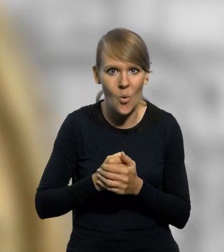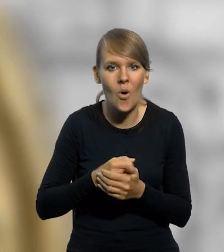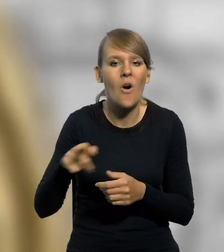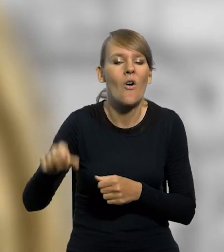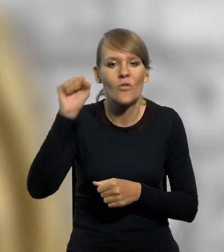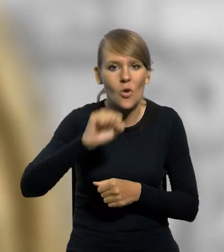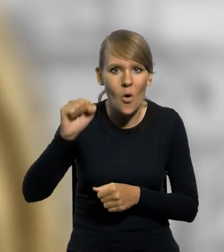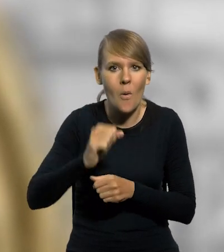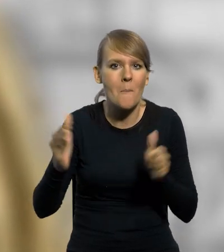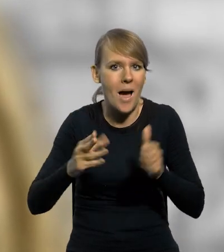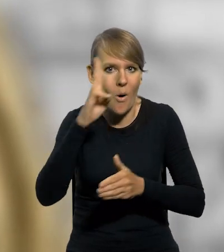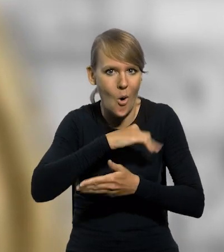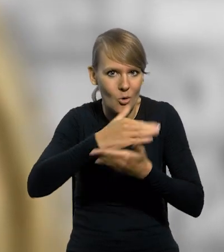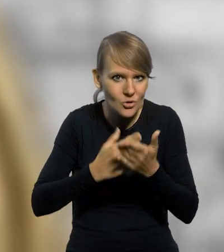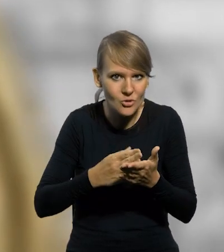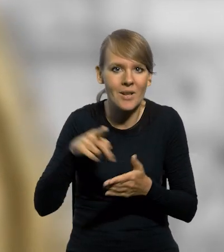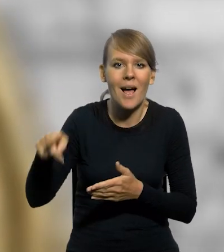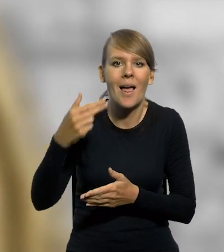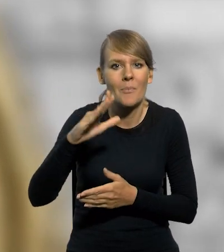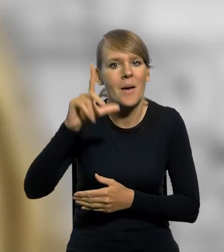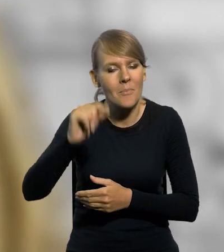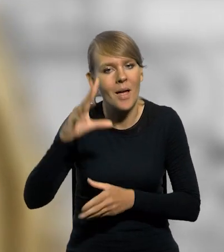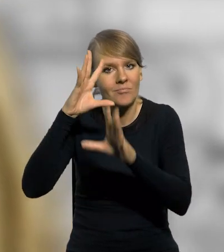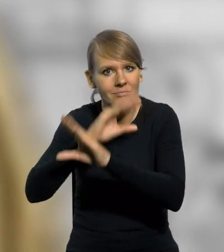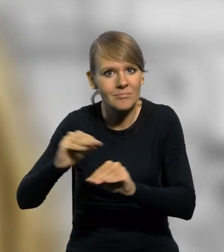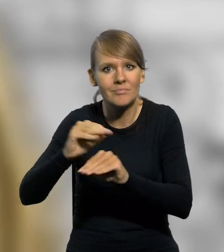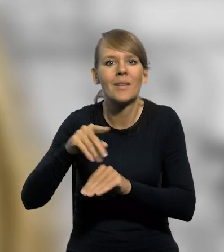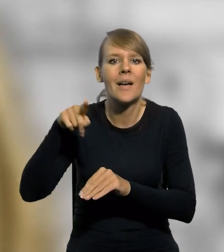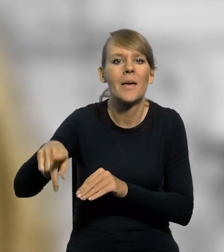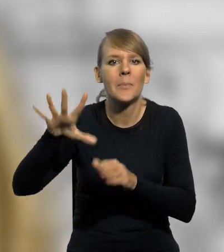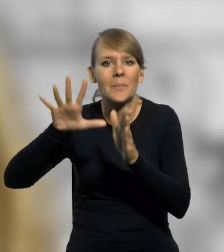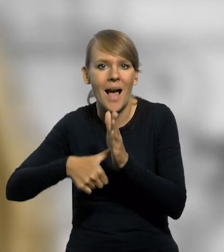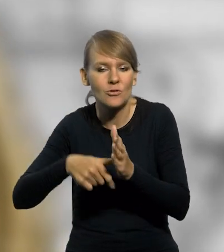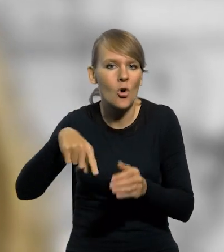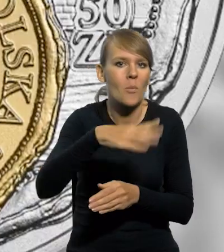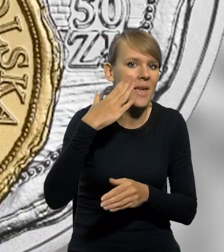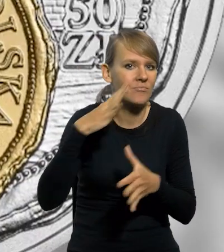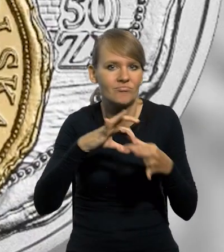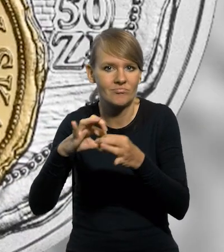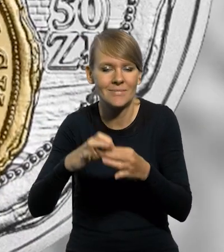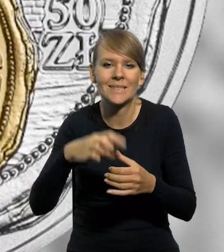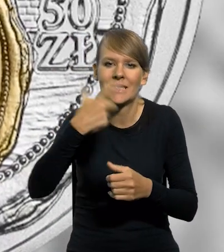Wrocław, Mała Ojczyzna, NBP upamiętnił związek mieszkańców z miastem, który trwa od setek lat.